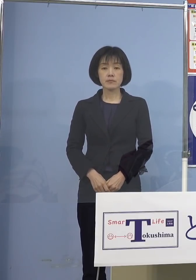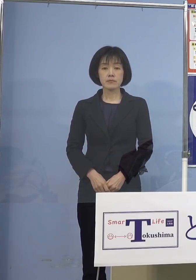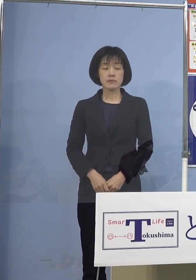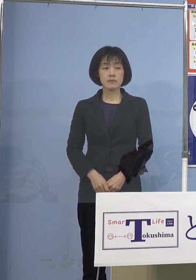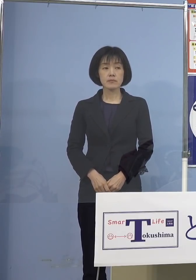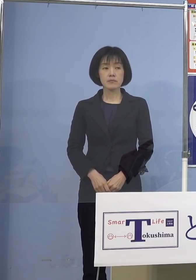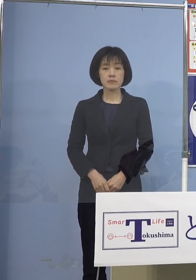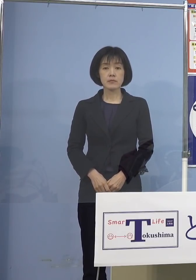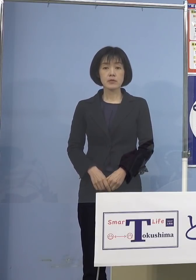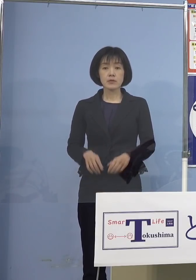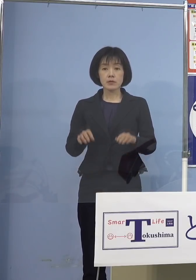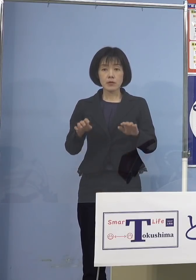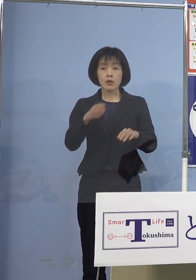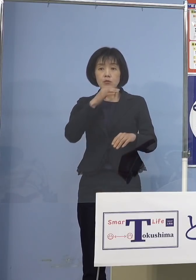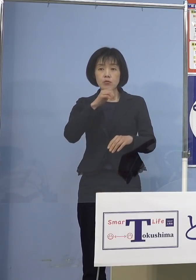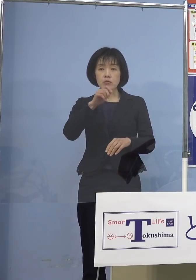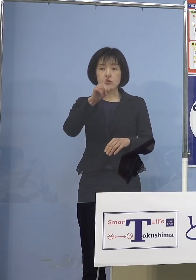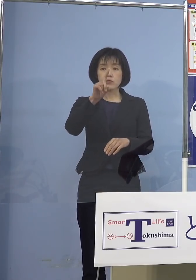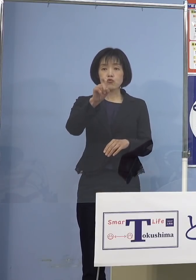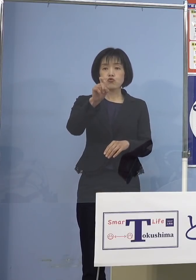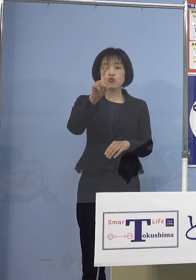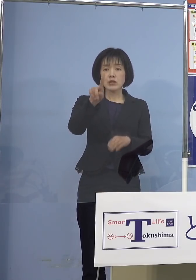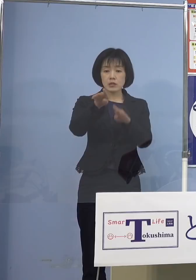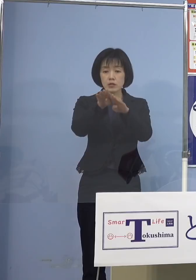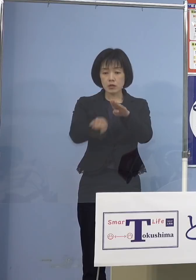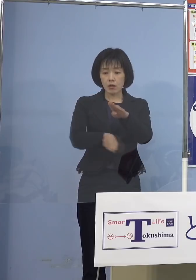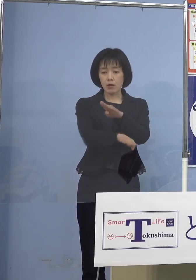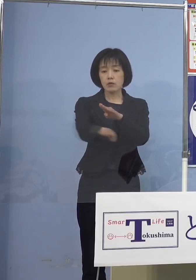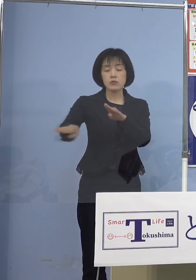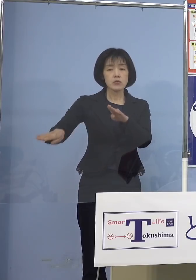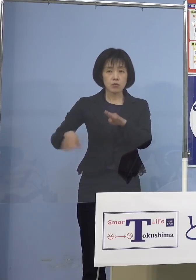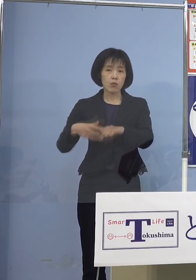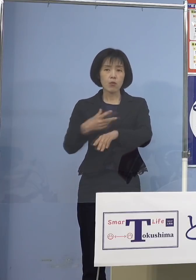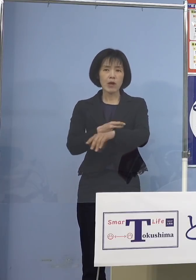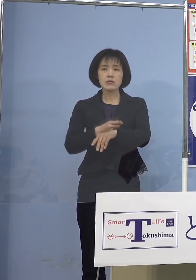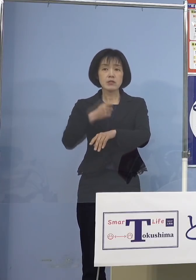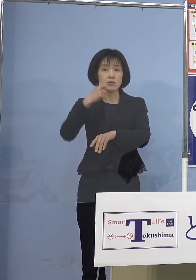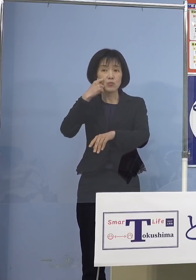今、11歳以下の方にはワクチンが 打てないということがあって